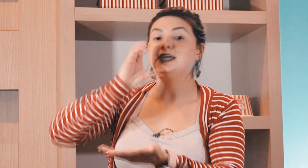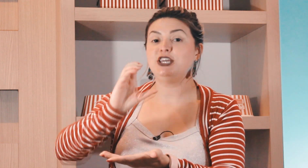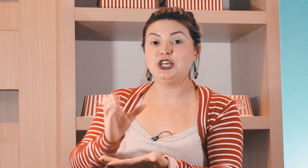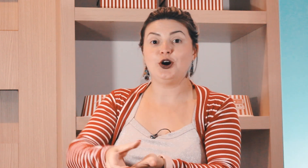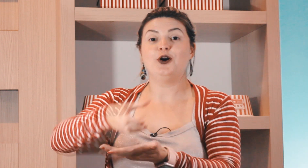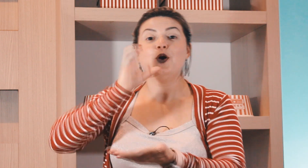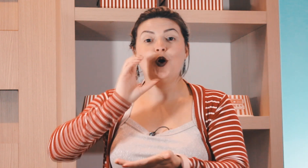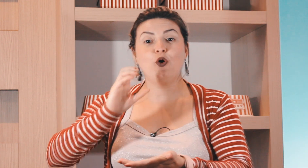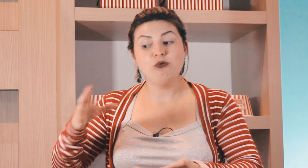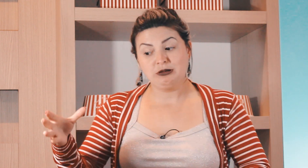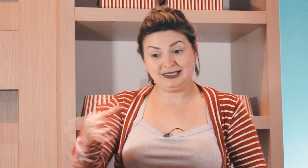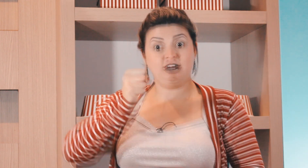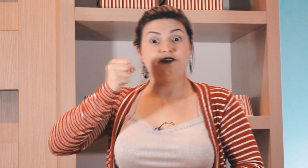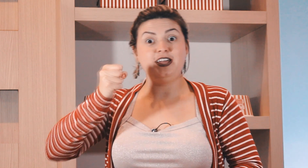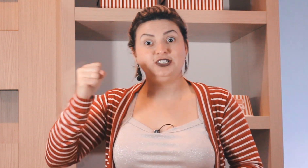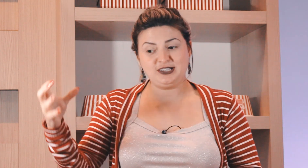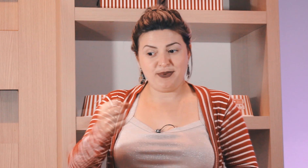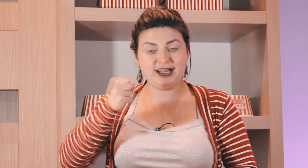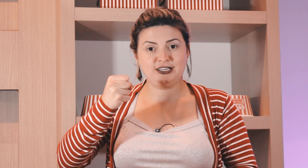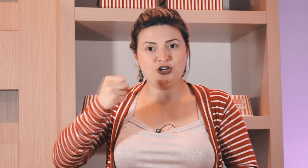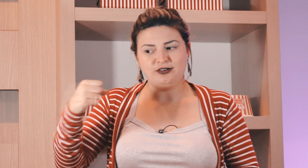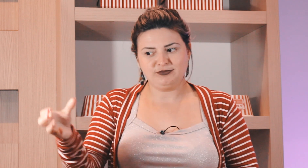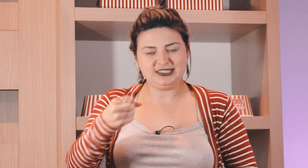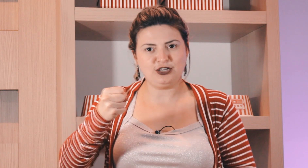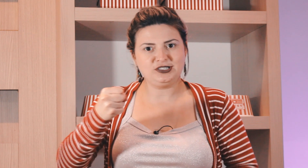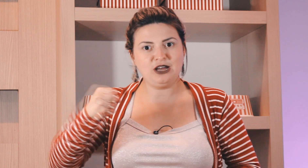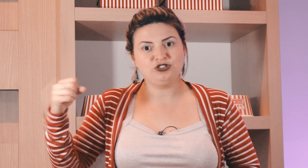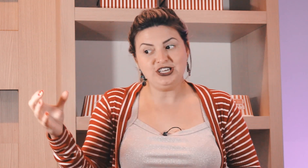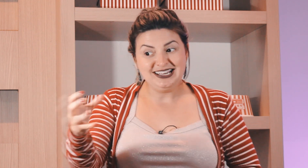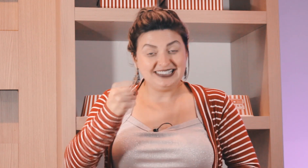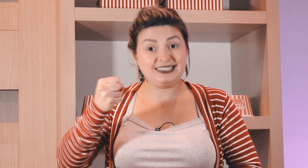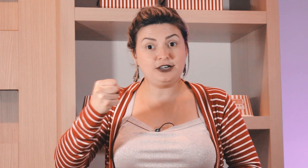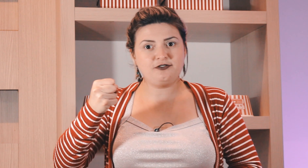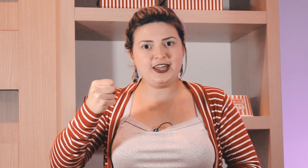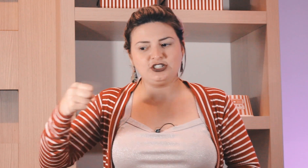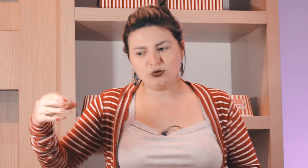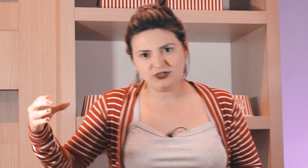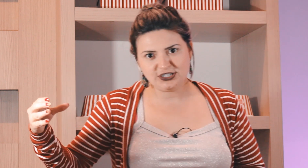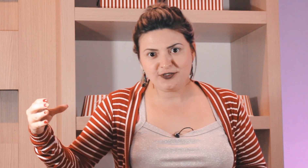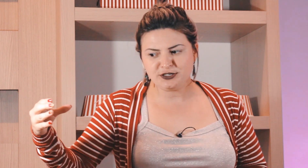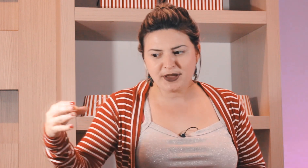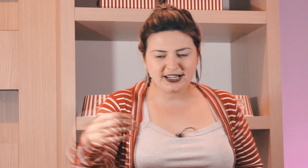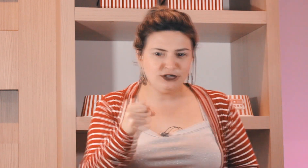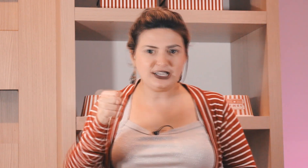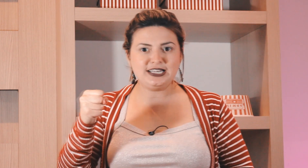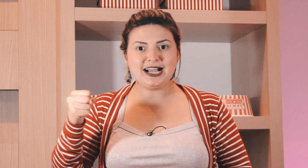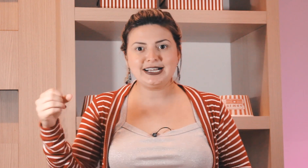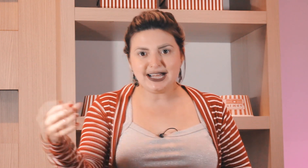aqui ó ou cerveja você pega aqui ó esse aqui é o final de cerveja Como se você tivesse pegando aqui